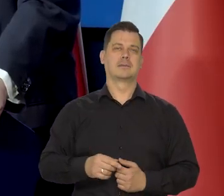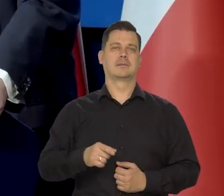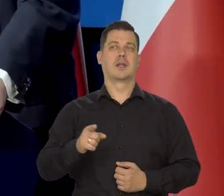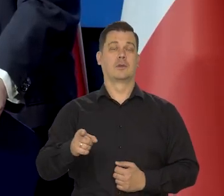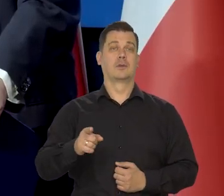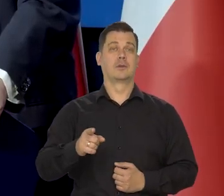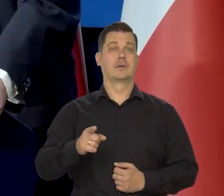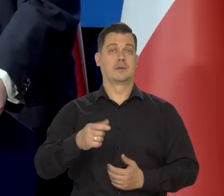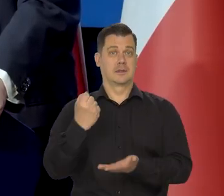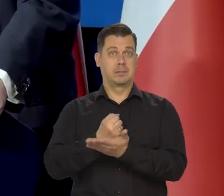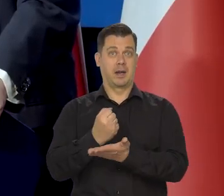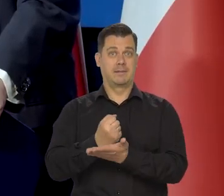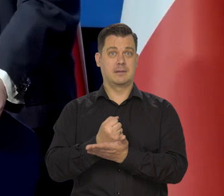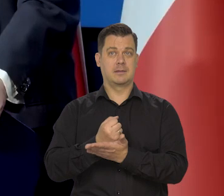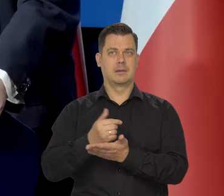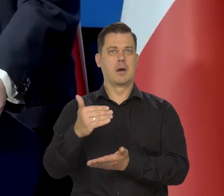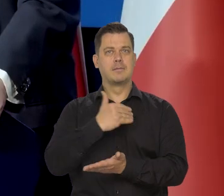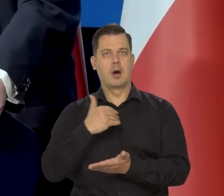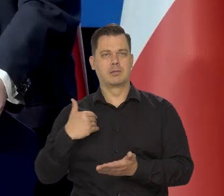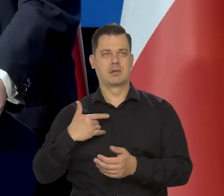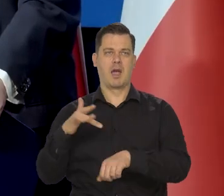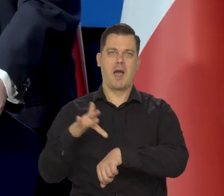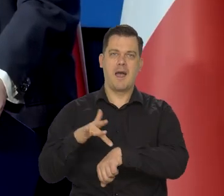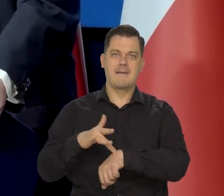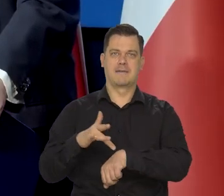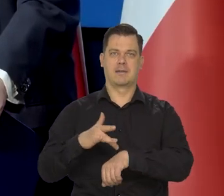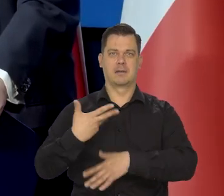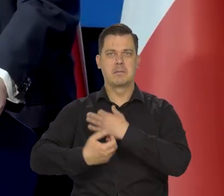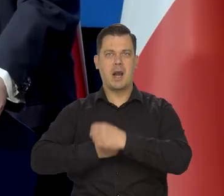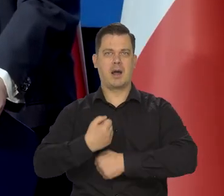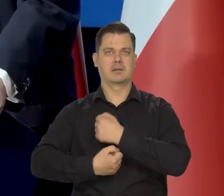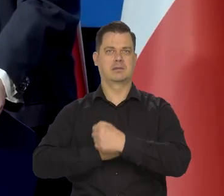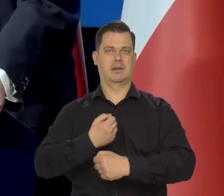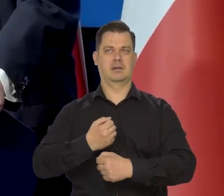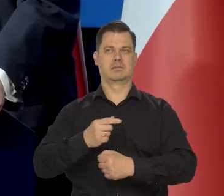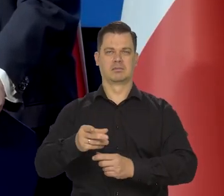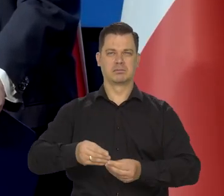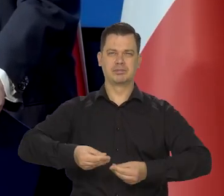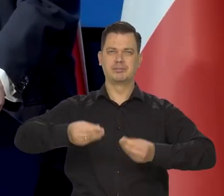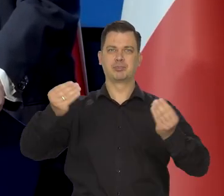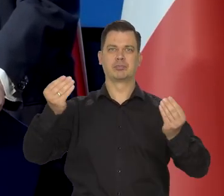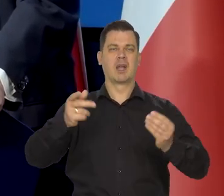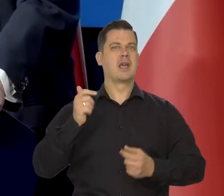ale w materialnej strukturze bazie w wydajności, w efektywności naszej gospodarki,